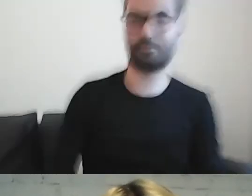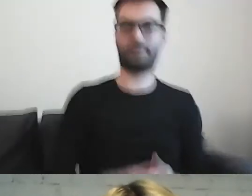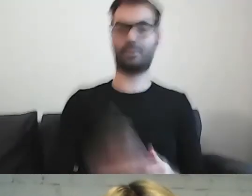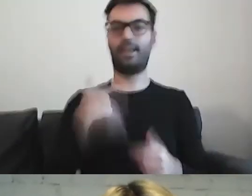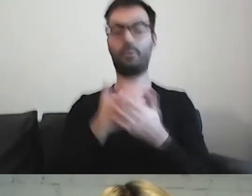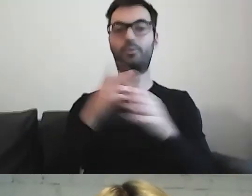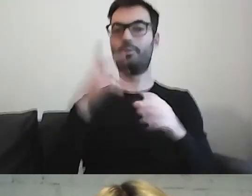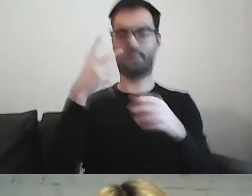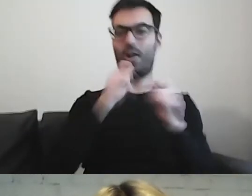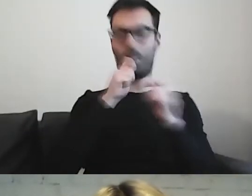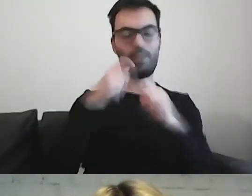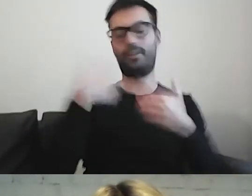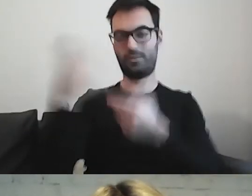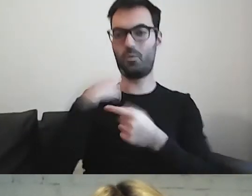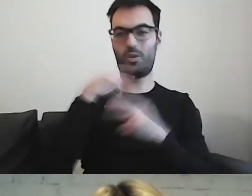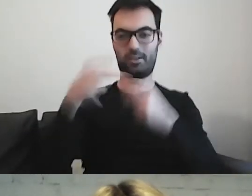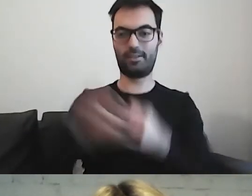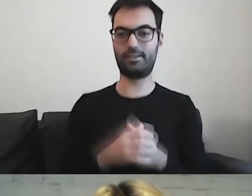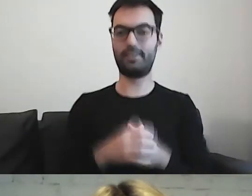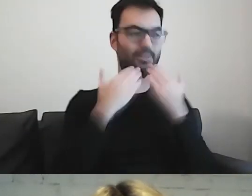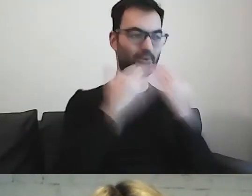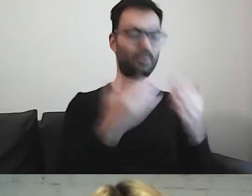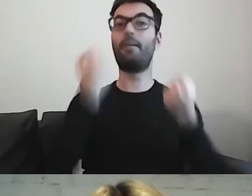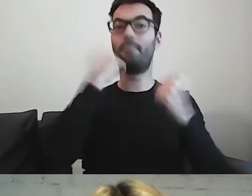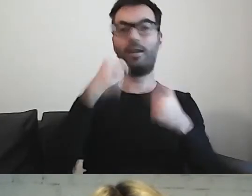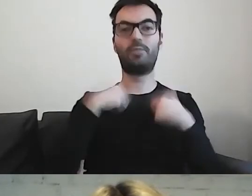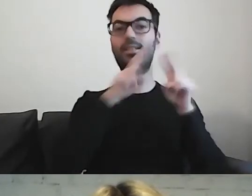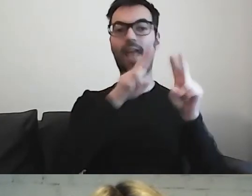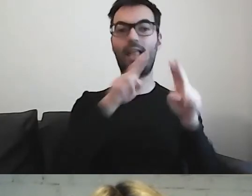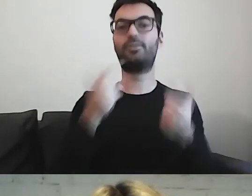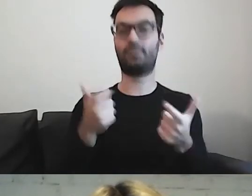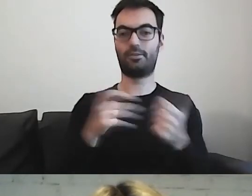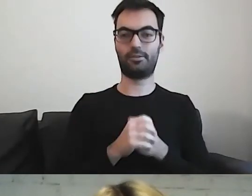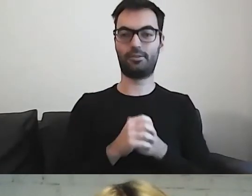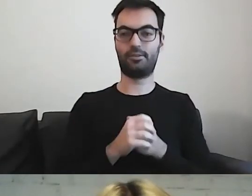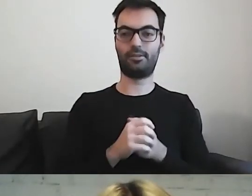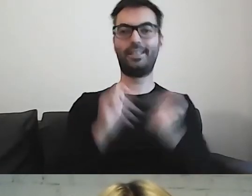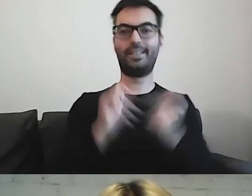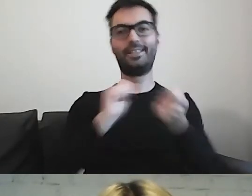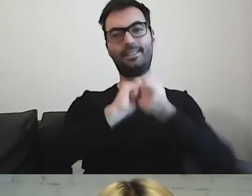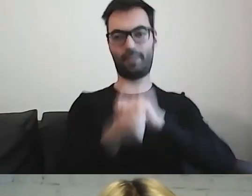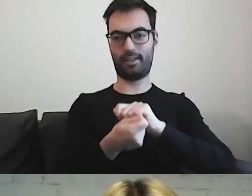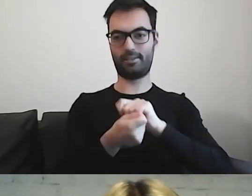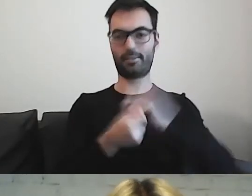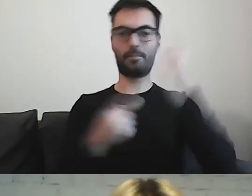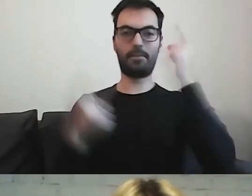Zależało mi na tym, żeby trochę zmienić patrzenie na ten tekst.